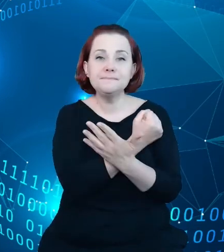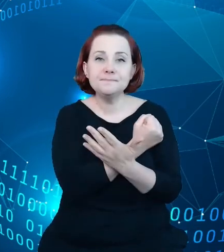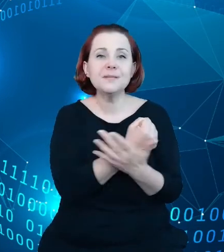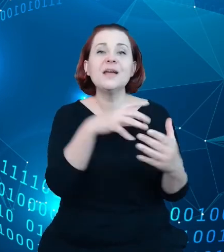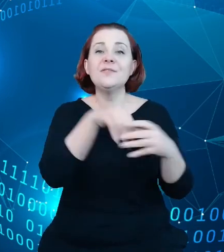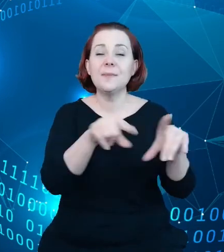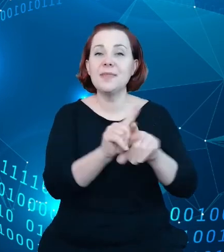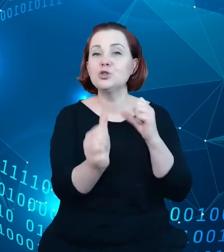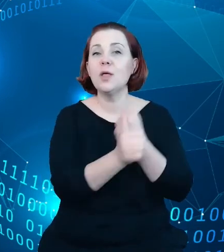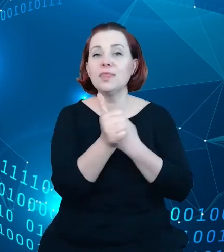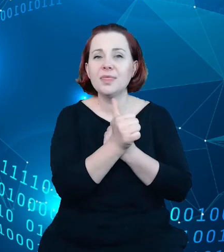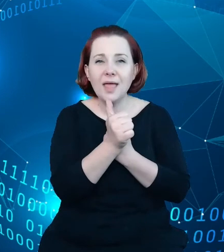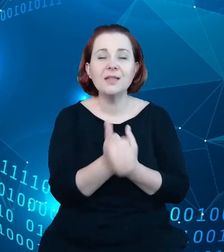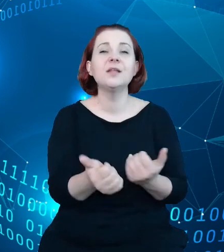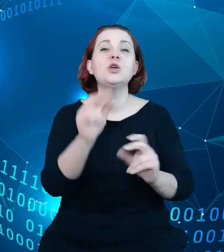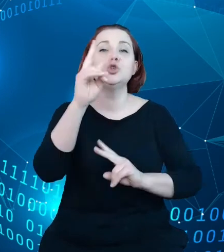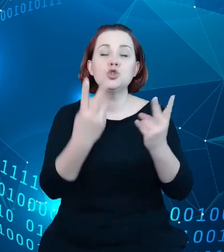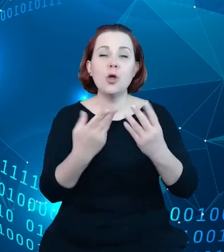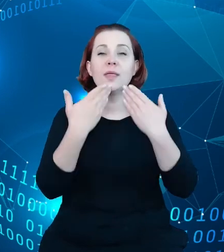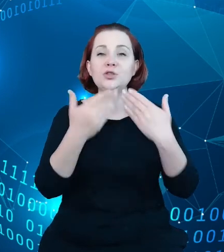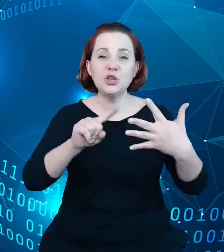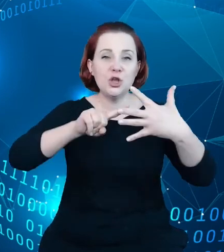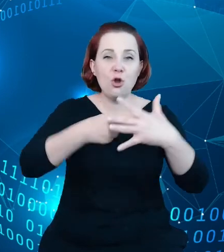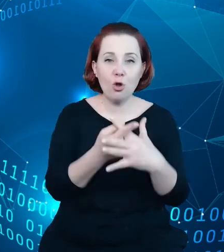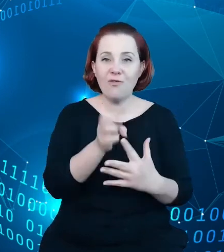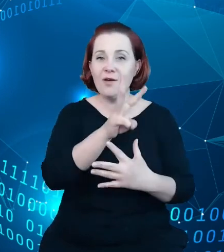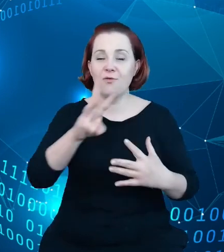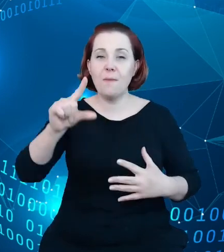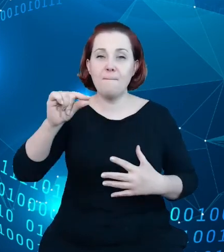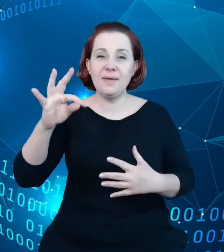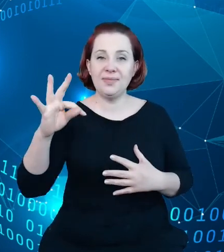zalogowań do sieci BTS czy dane z informacji od transakcji kartami